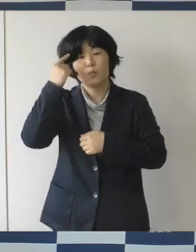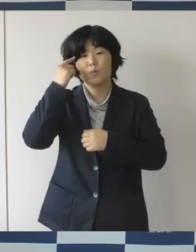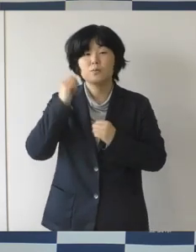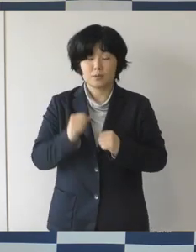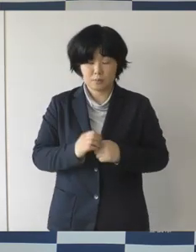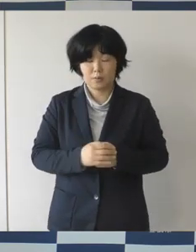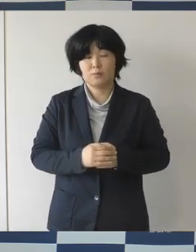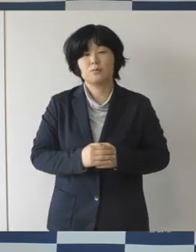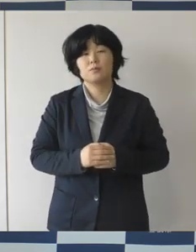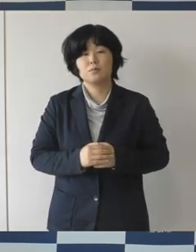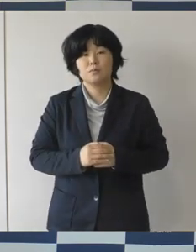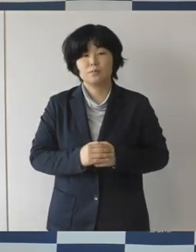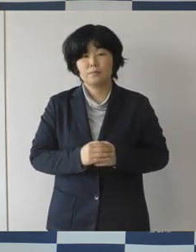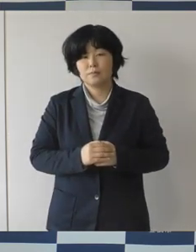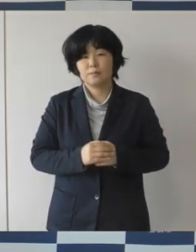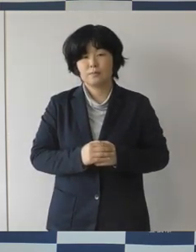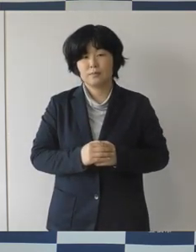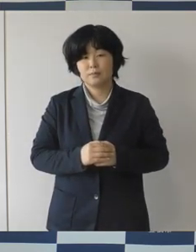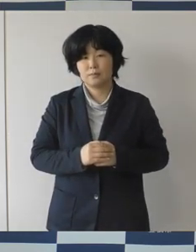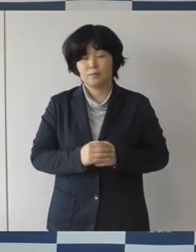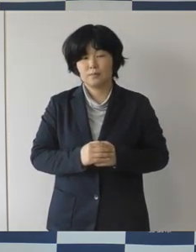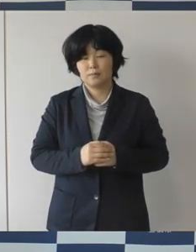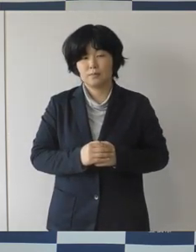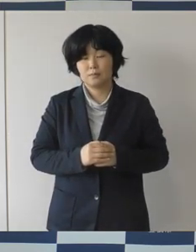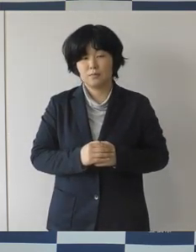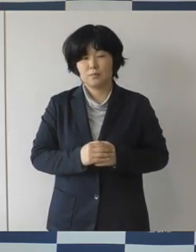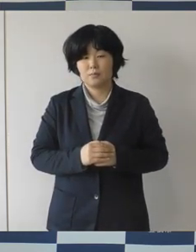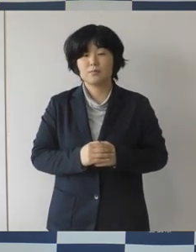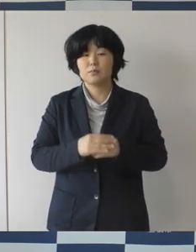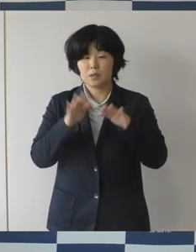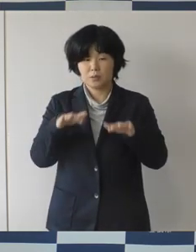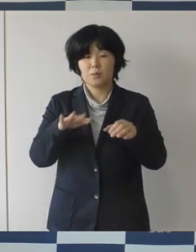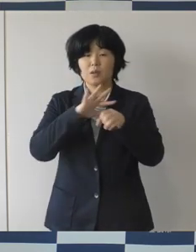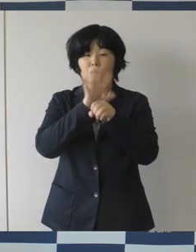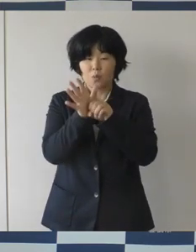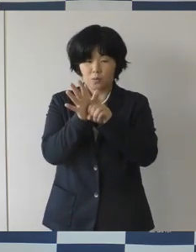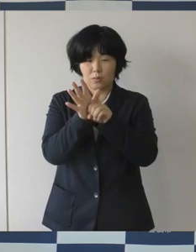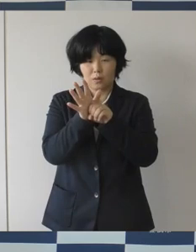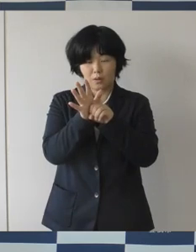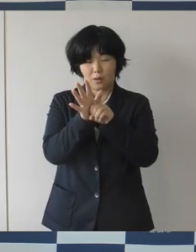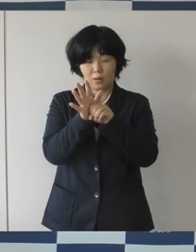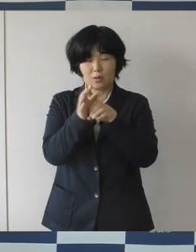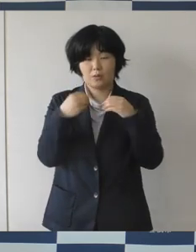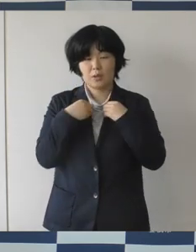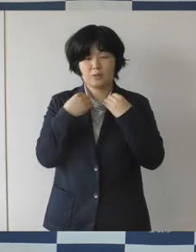コロナ状況が今第4波という話が出てきていますので